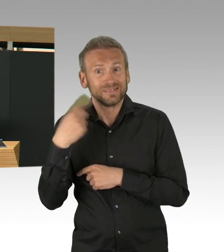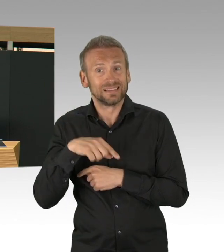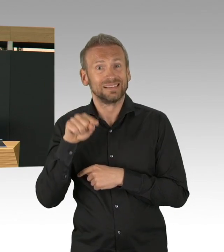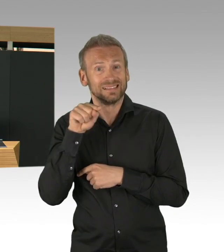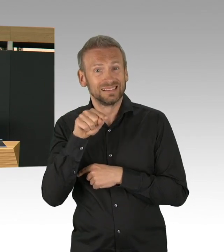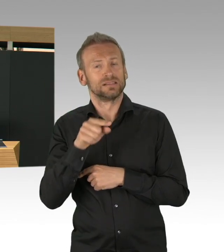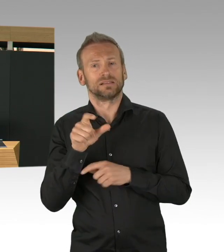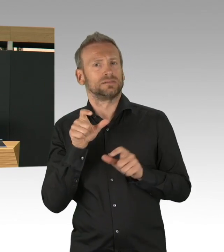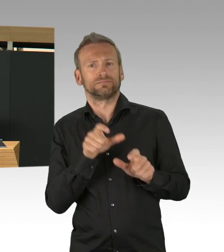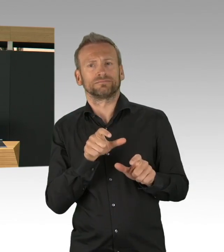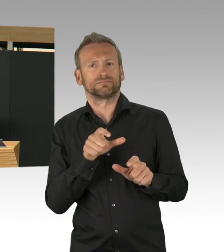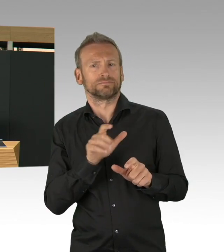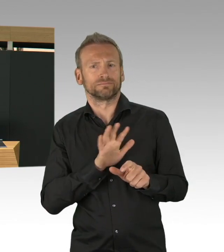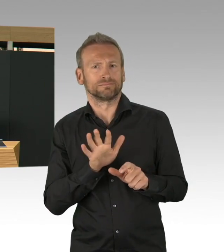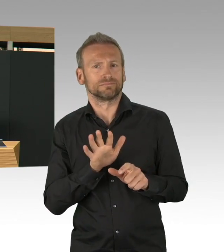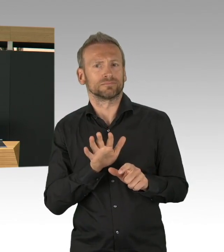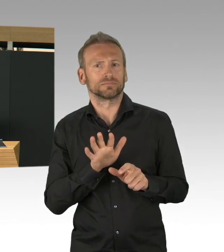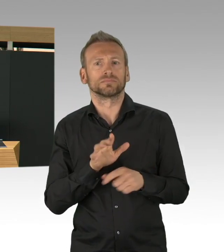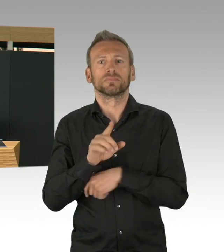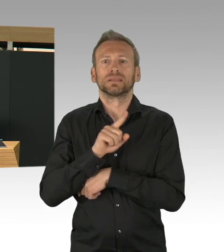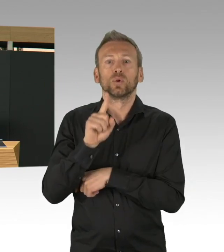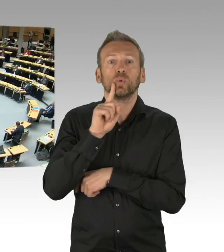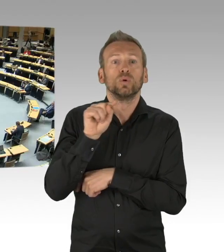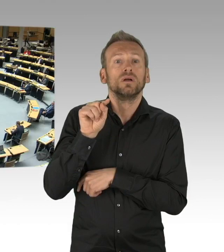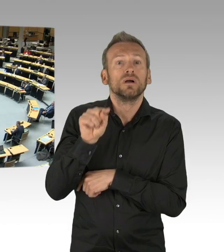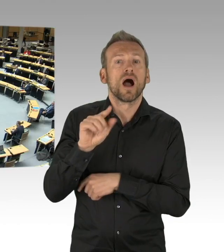im Namen des Senates an alle Berlinerinnen und Berliner, dass sie so tapfer mitgezogen haben.